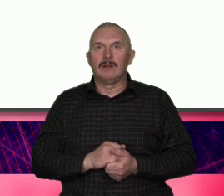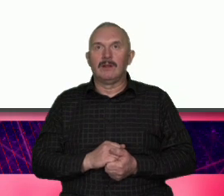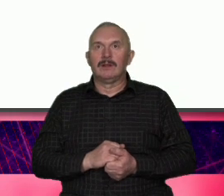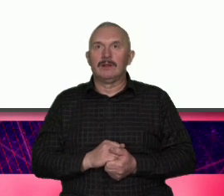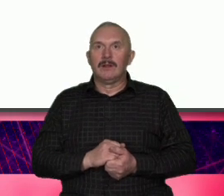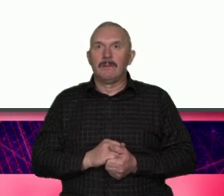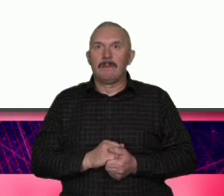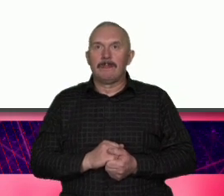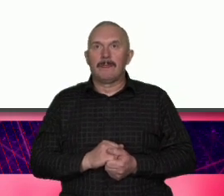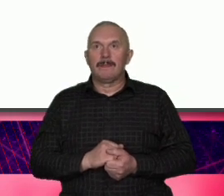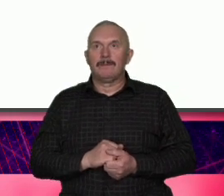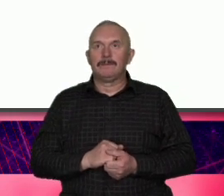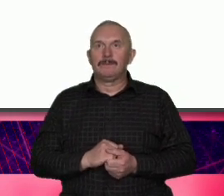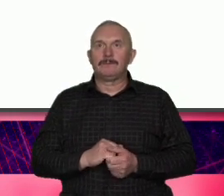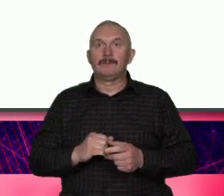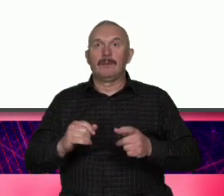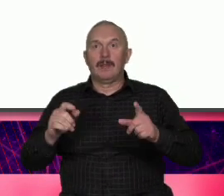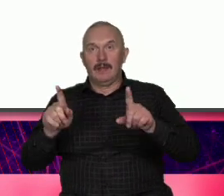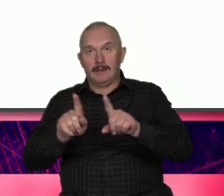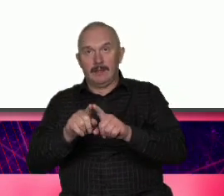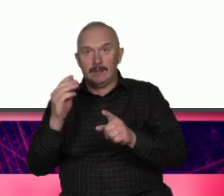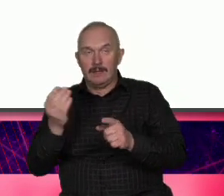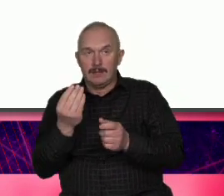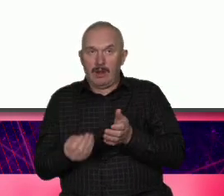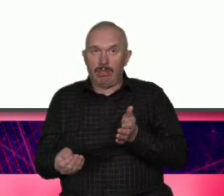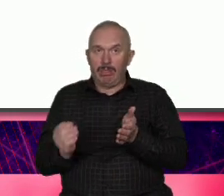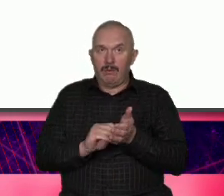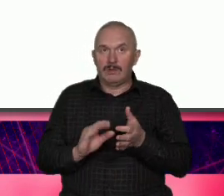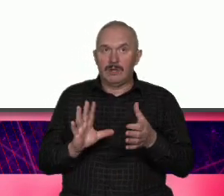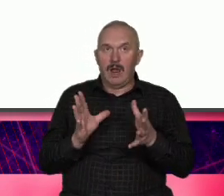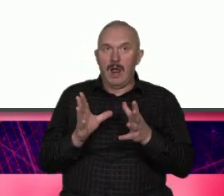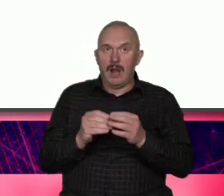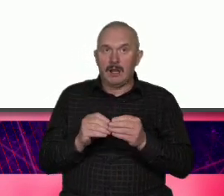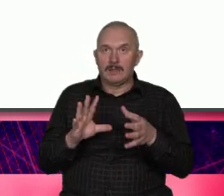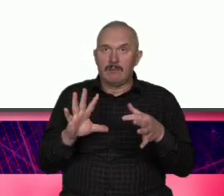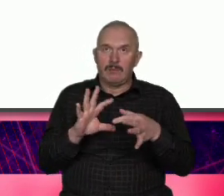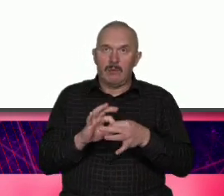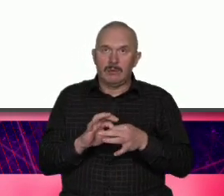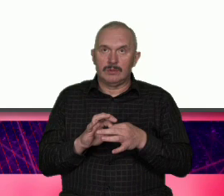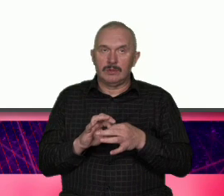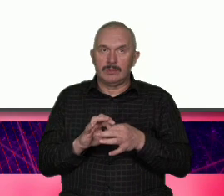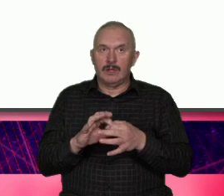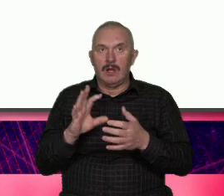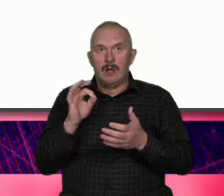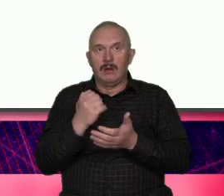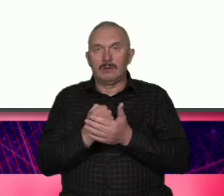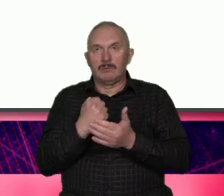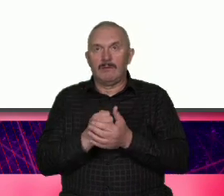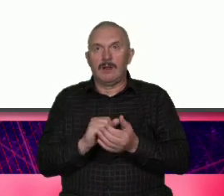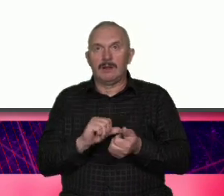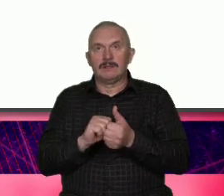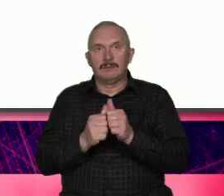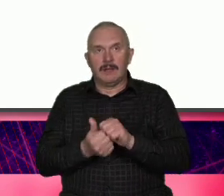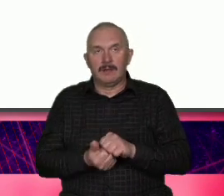jest semantyczny znacznik zmiany tak to gdzieś ładnie ktoś określił czyli